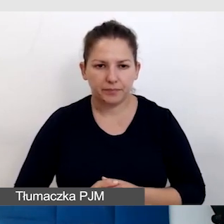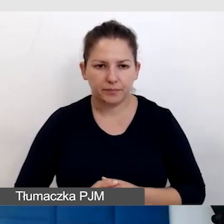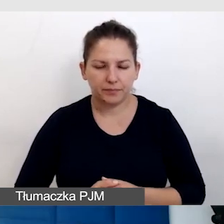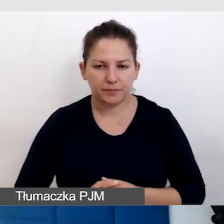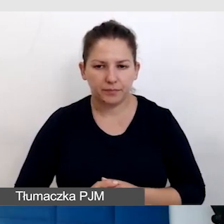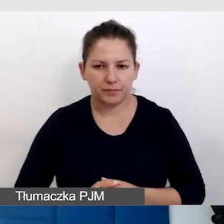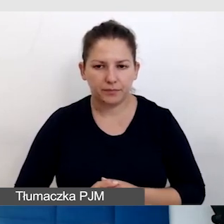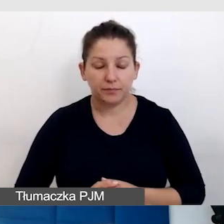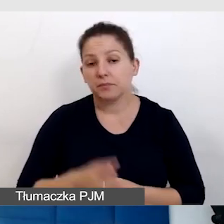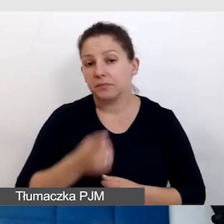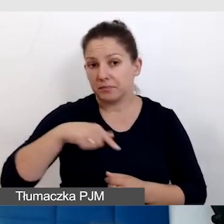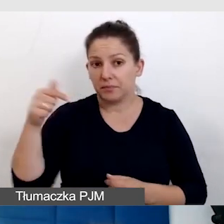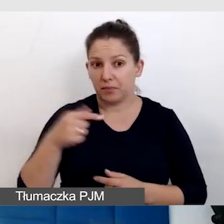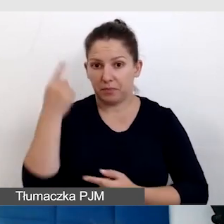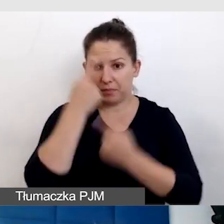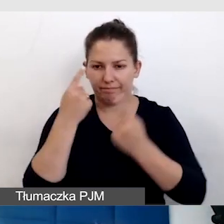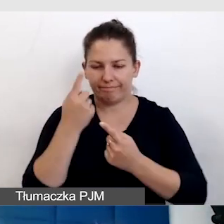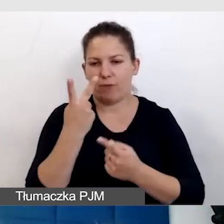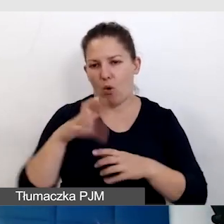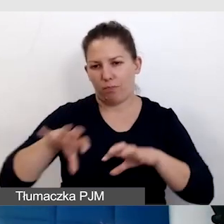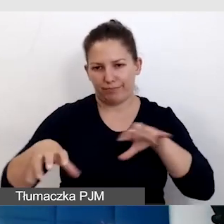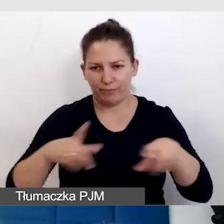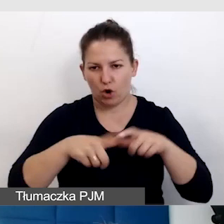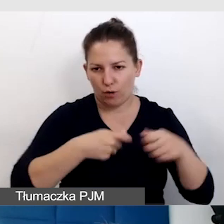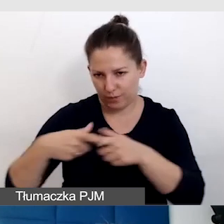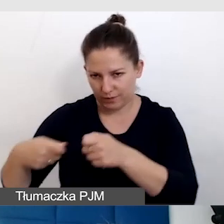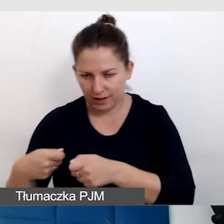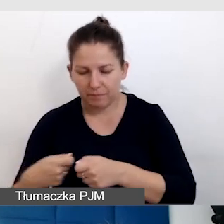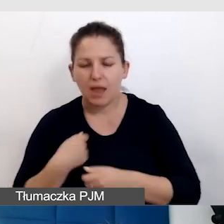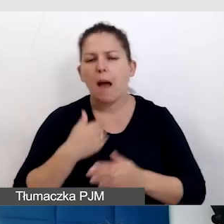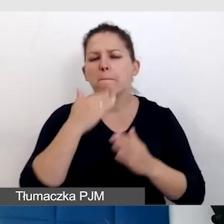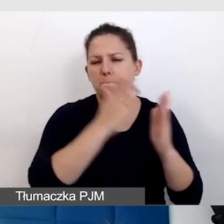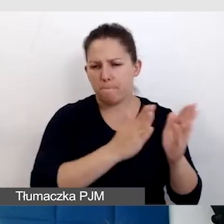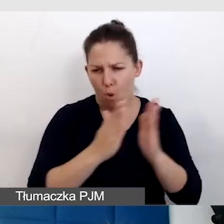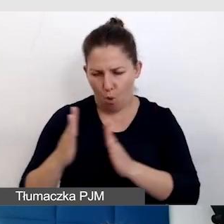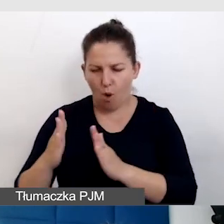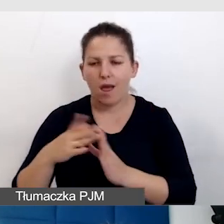I powinniśmy myśleć o obu tych rozwiązań. Po kolei je omówię.